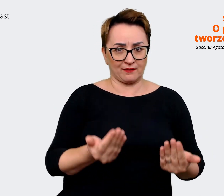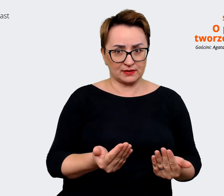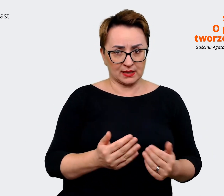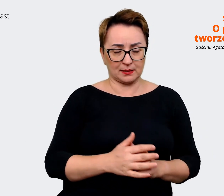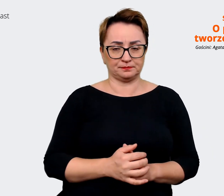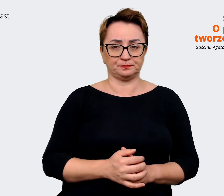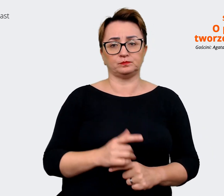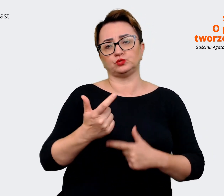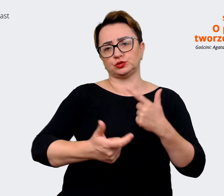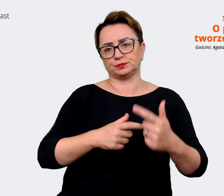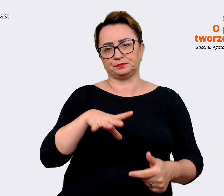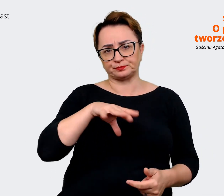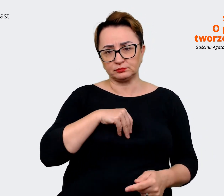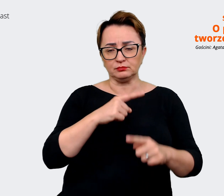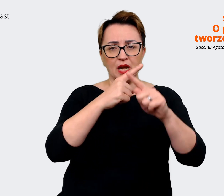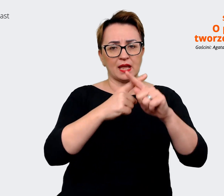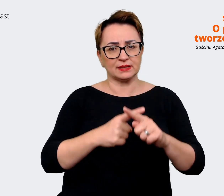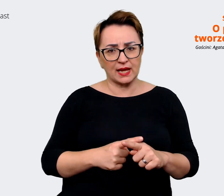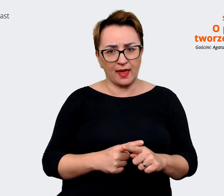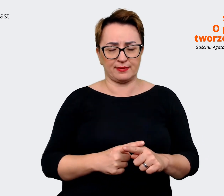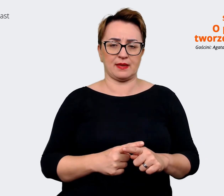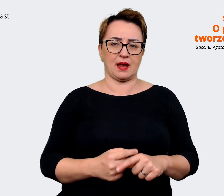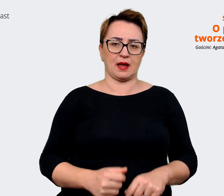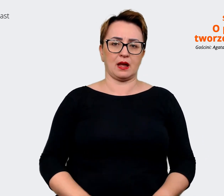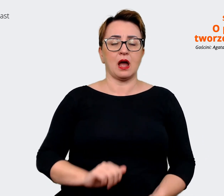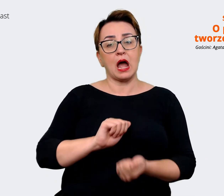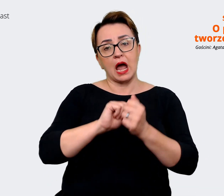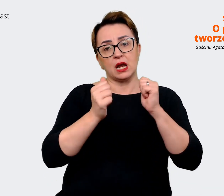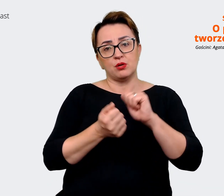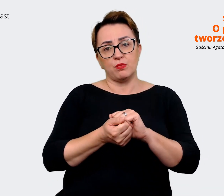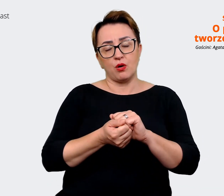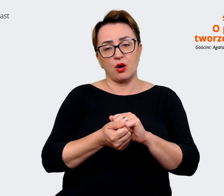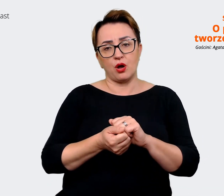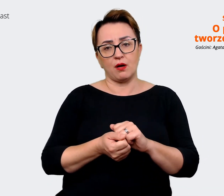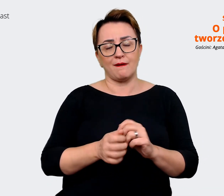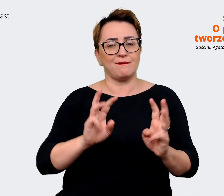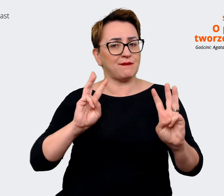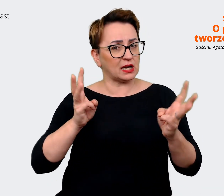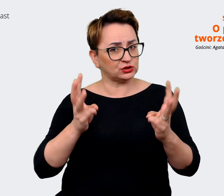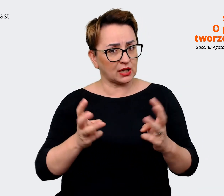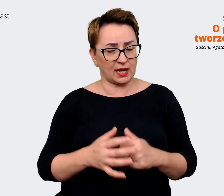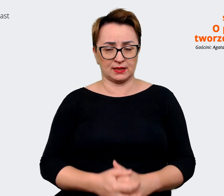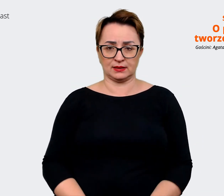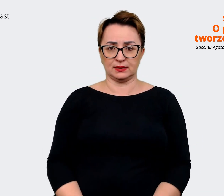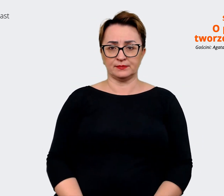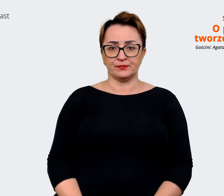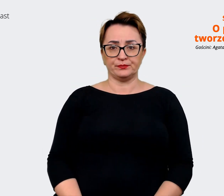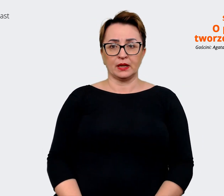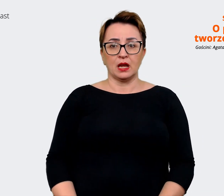czy ankietę w jakiejś formie, czy szereg warsztatów, które będą na tyle luźne,